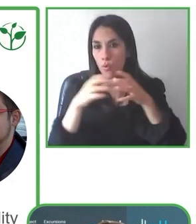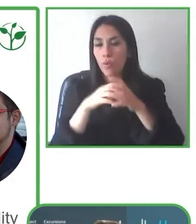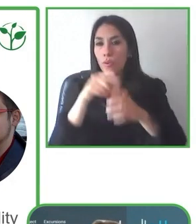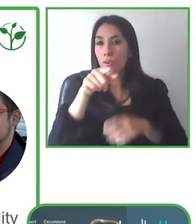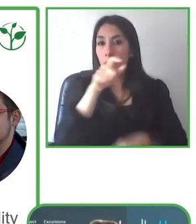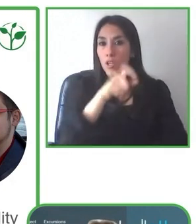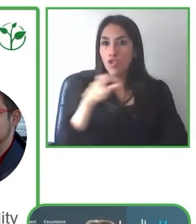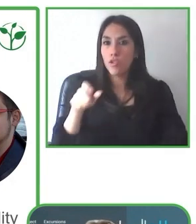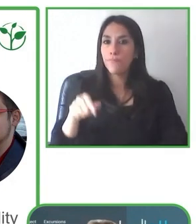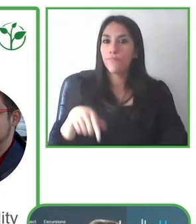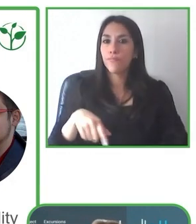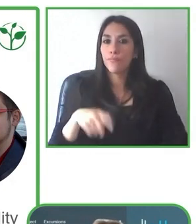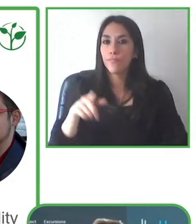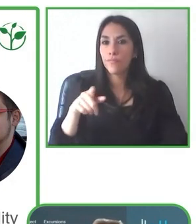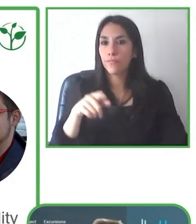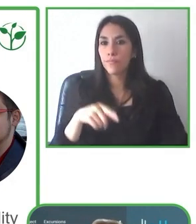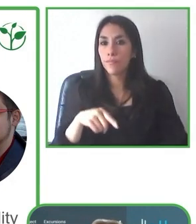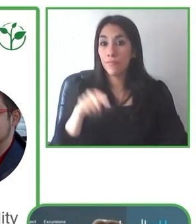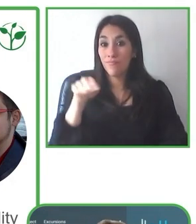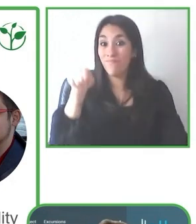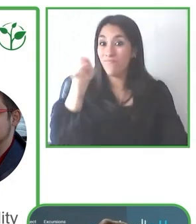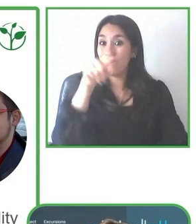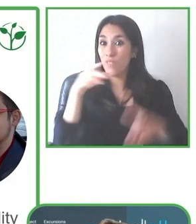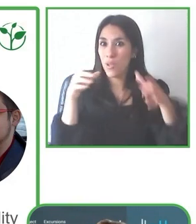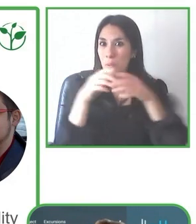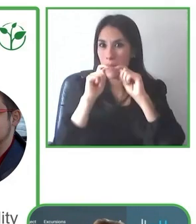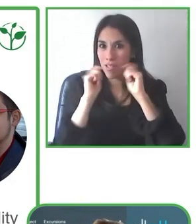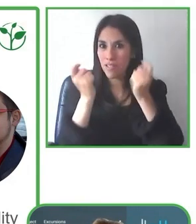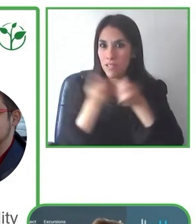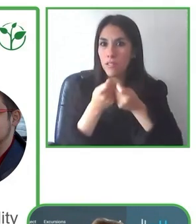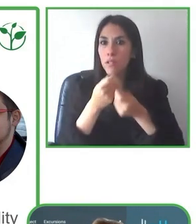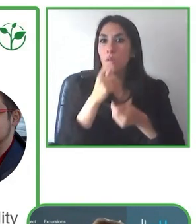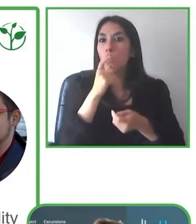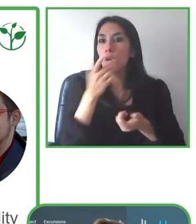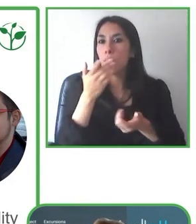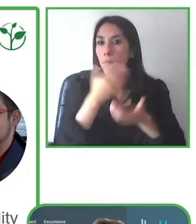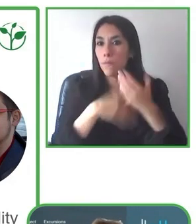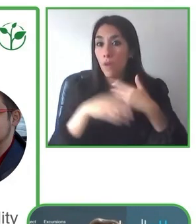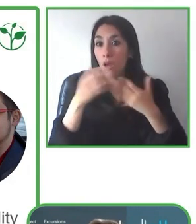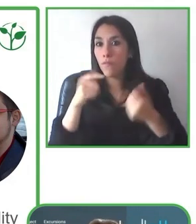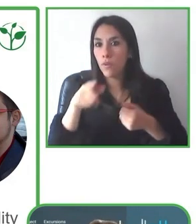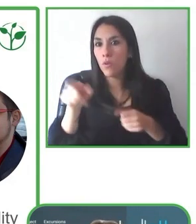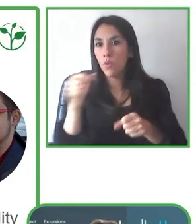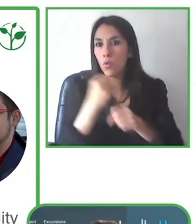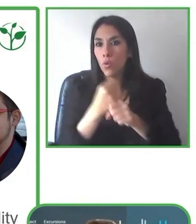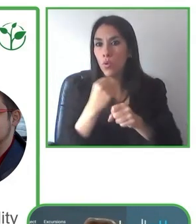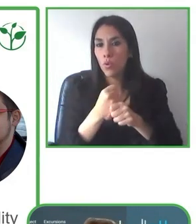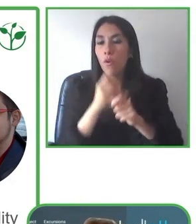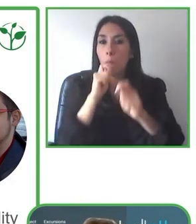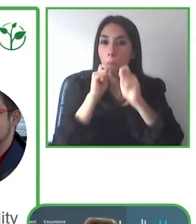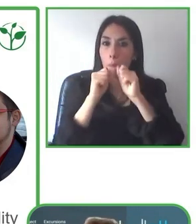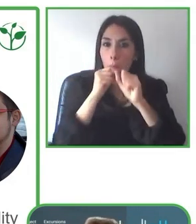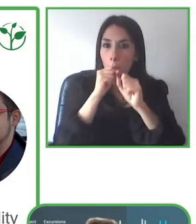Por ejemplo en en Galápagos cuando hacemos un tour en kayak, pues cuando vemos que la